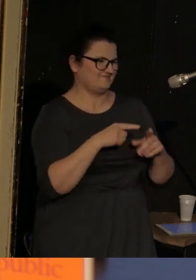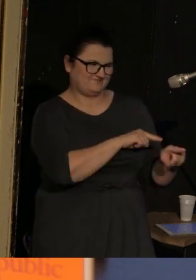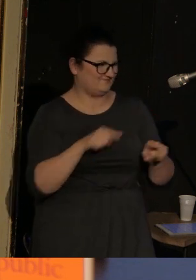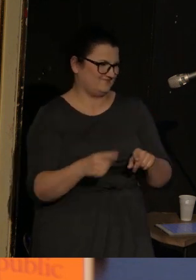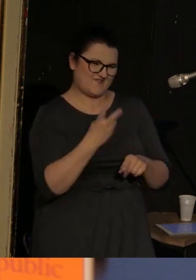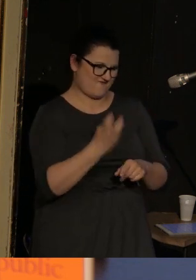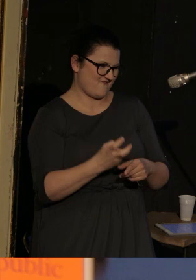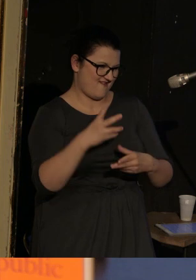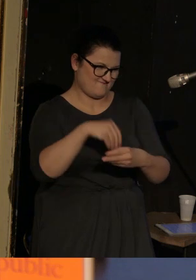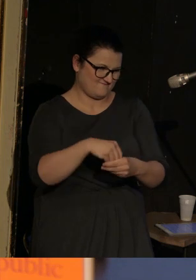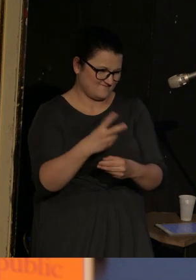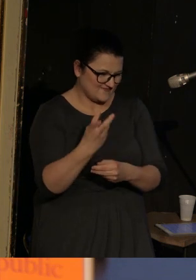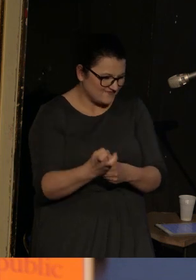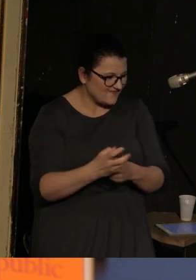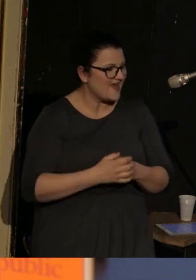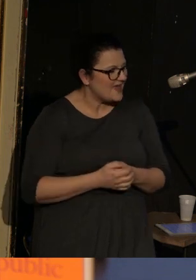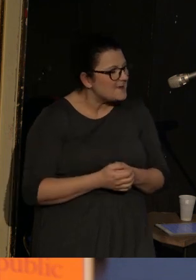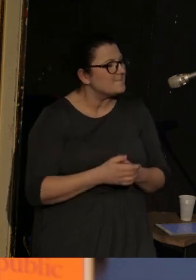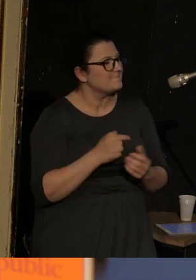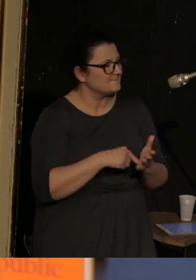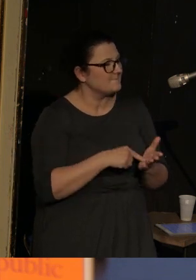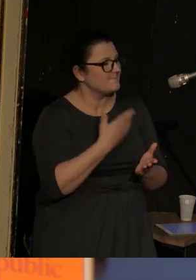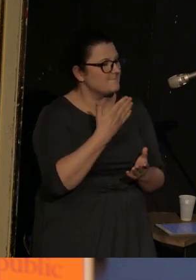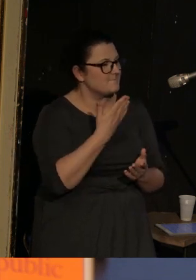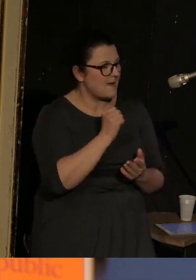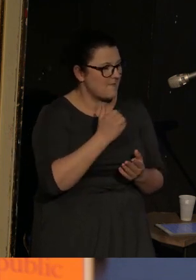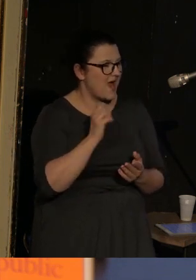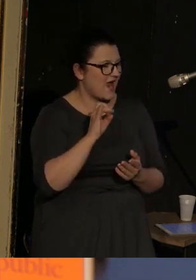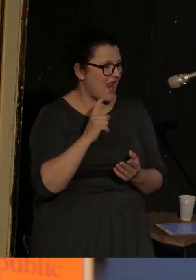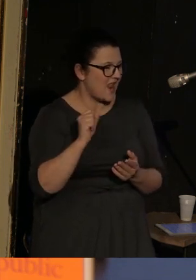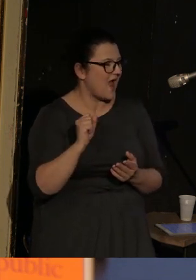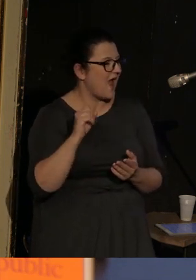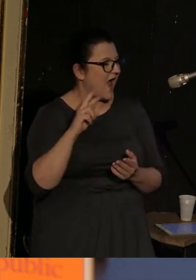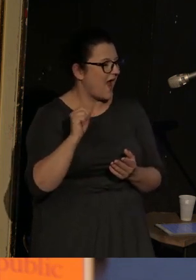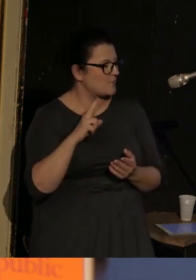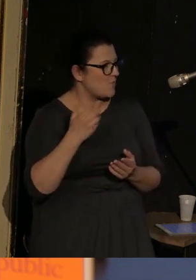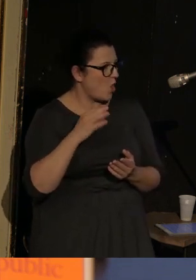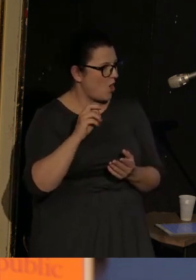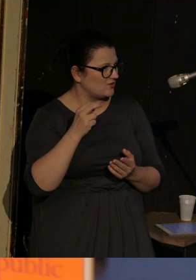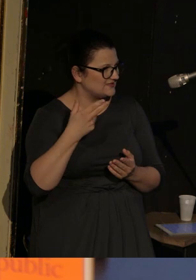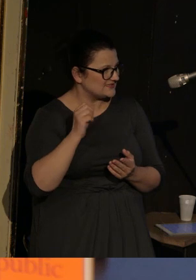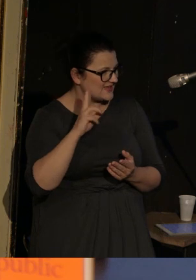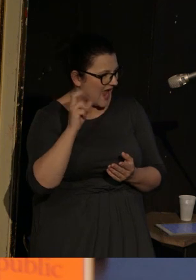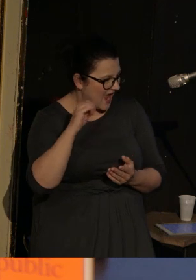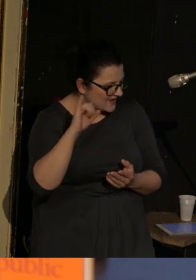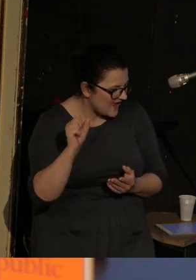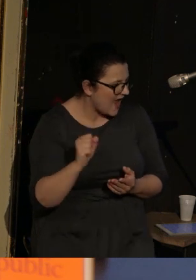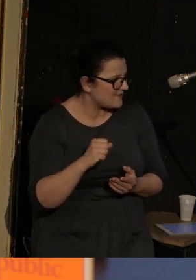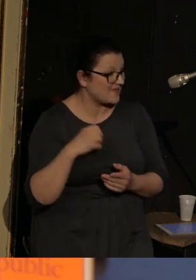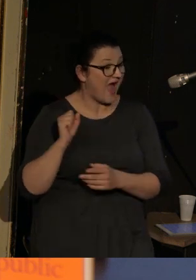Więc Momma Galja Armolinskaja, jak pięknie powiedziała Agata w naszej rozmowie przed spotkaniem